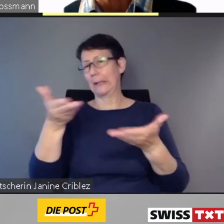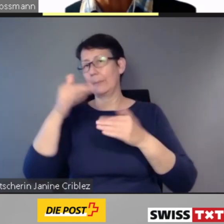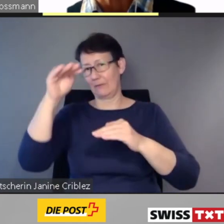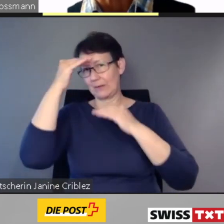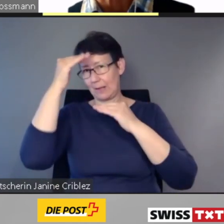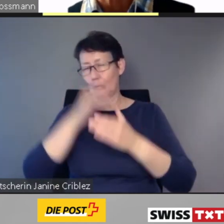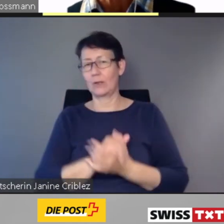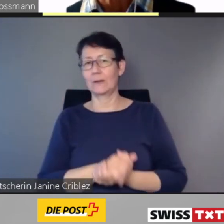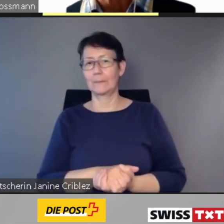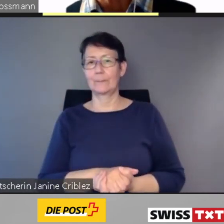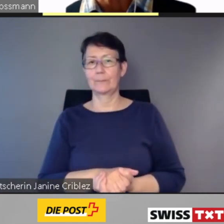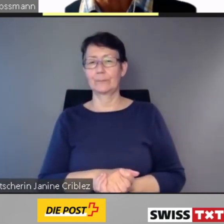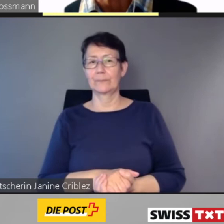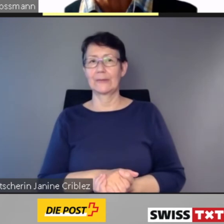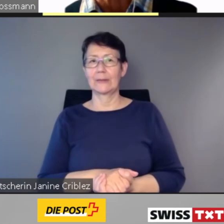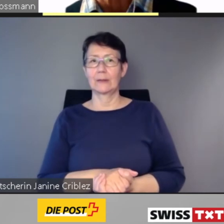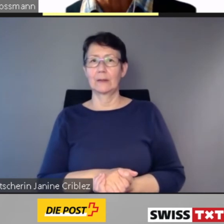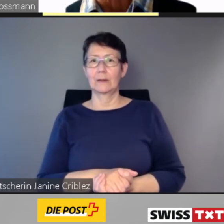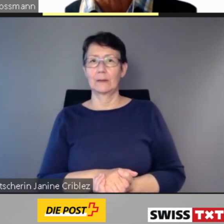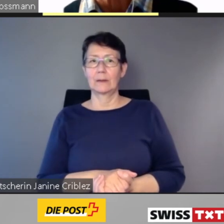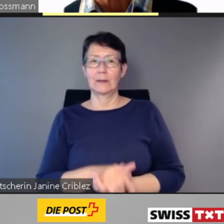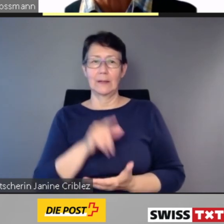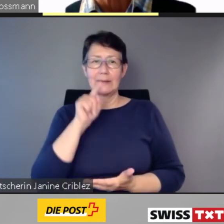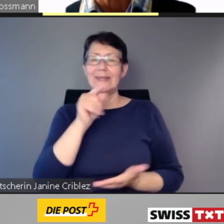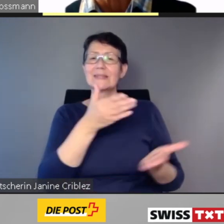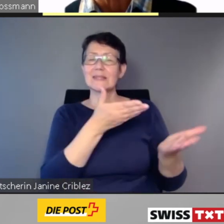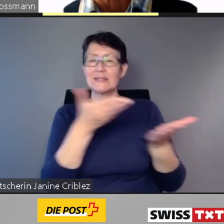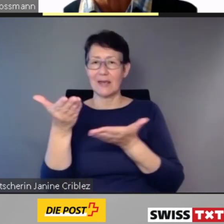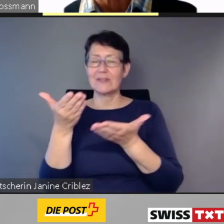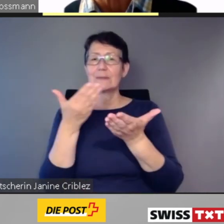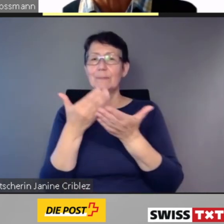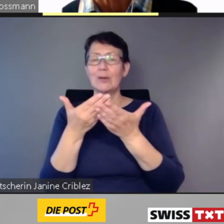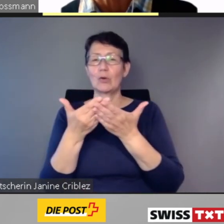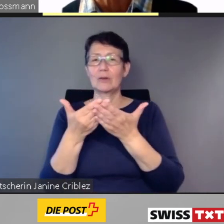... ist die Bekanntgabe der Kundendaten Voraussetzung.